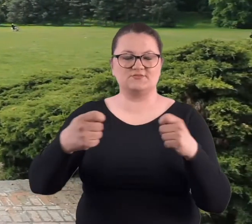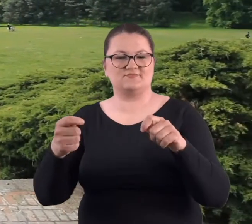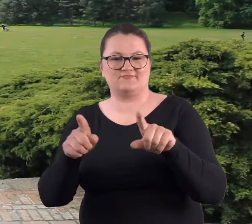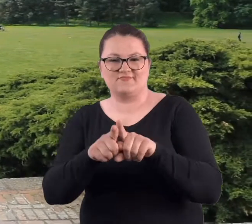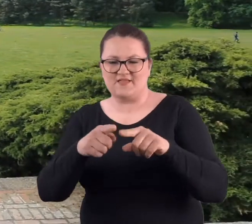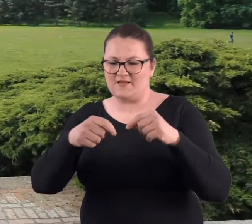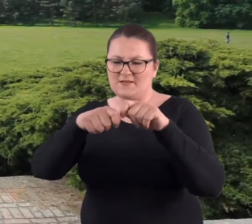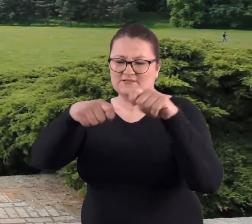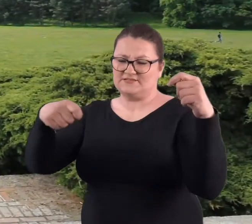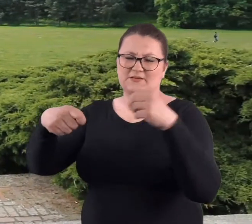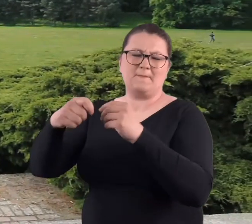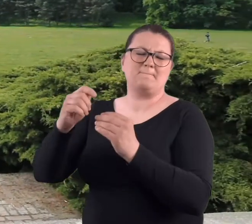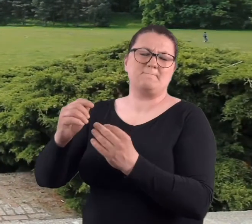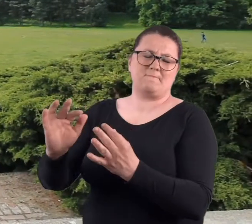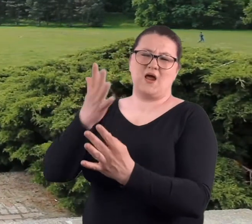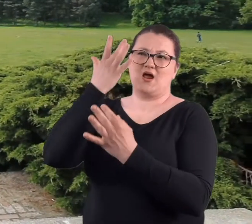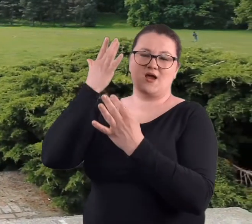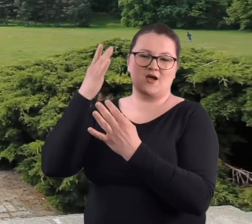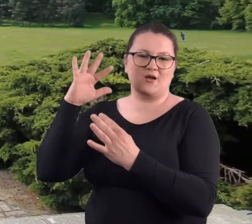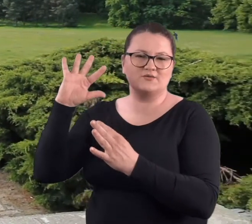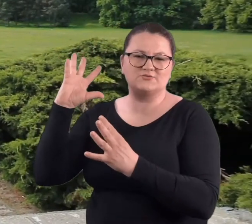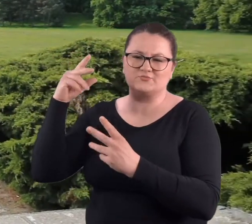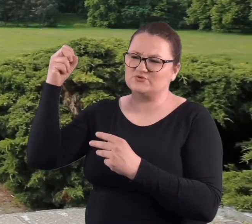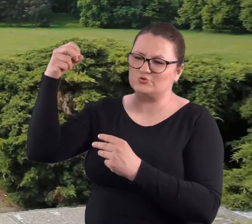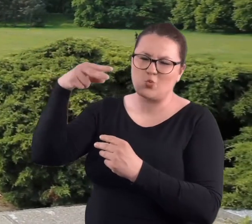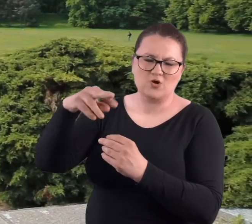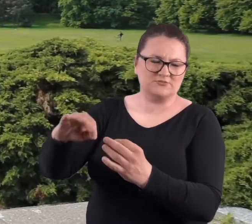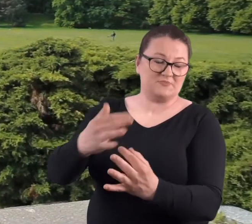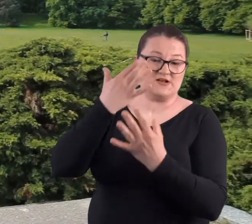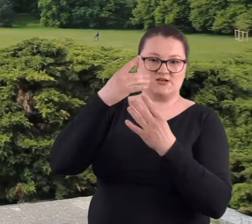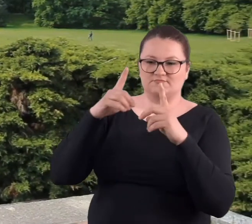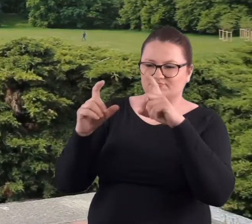I właśnie na klingach tych mieczy tak pięknie światło błyskało,